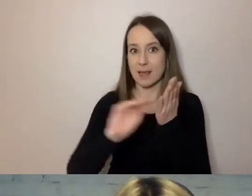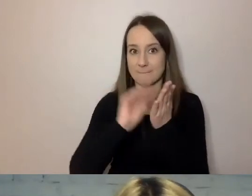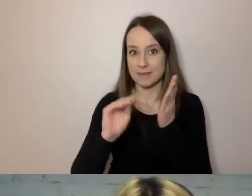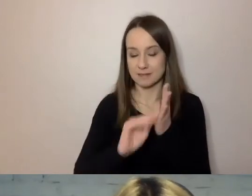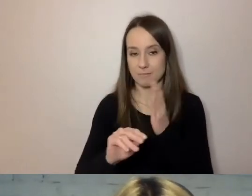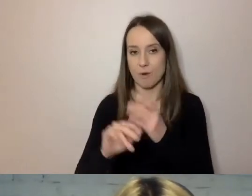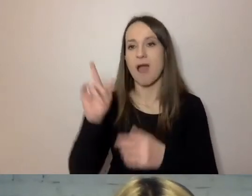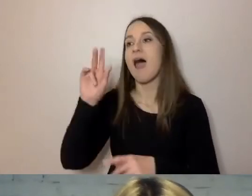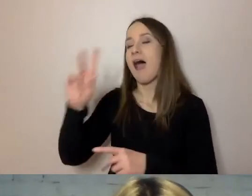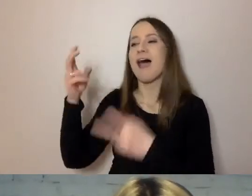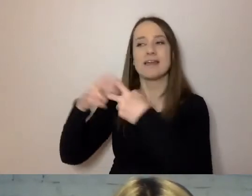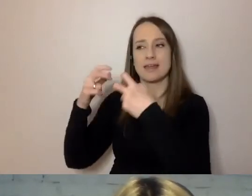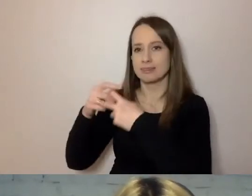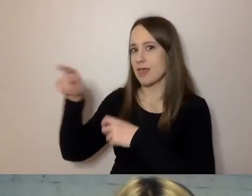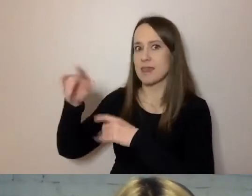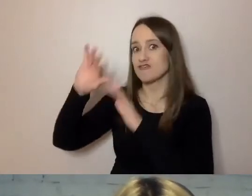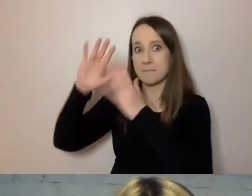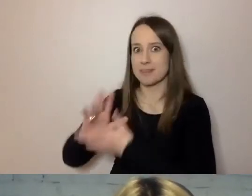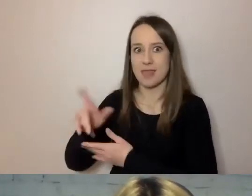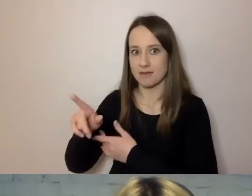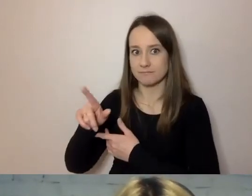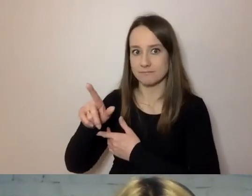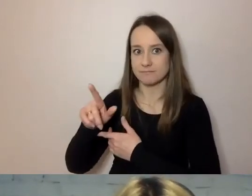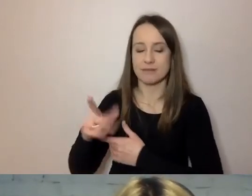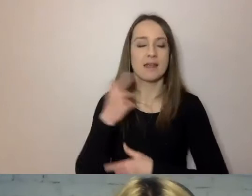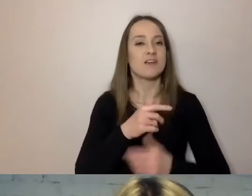W Internecie ta liczba spada: nie piszmy zdań dłuższych niż 15 słów.